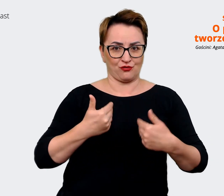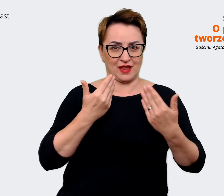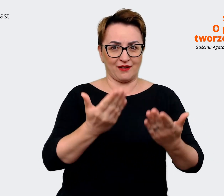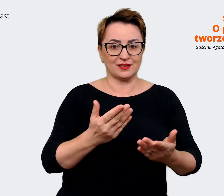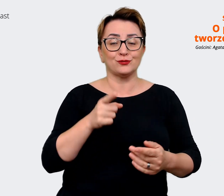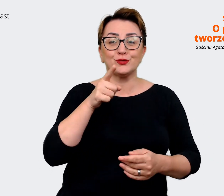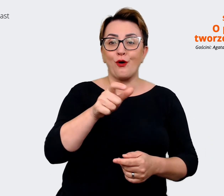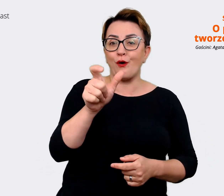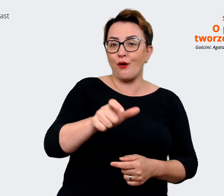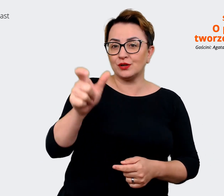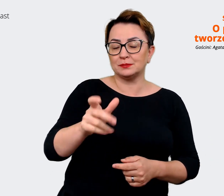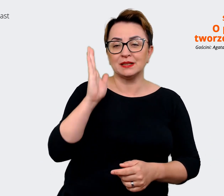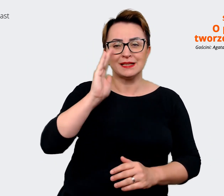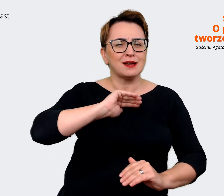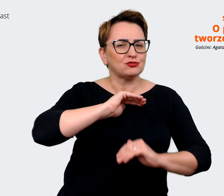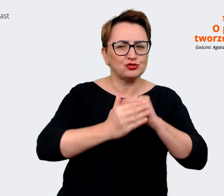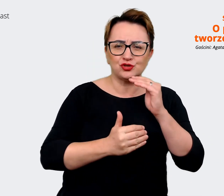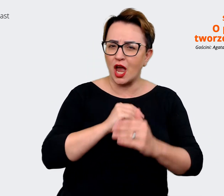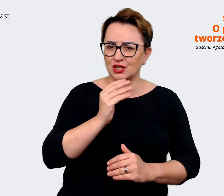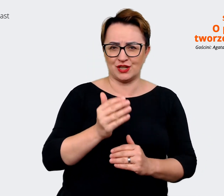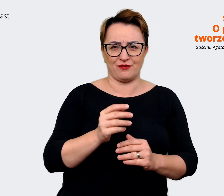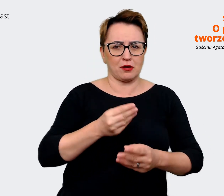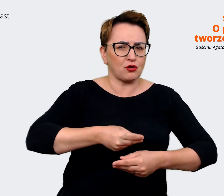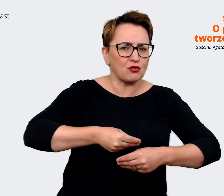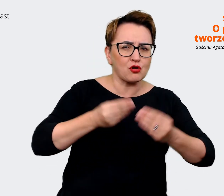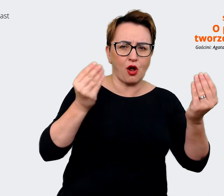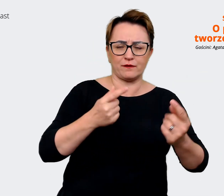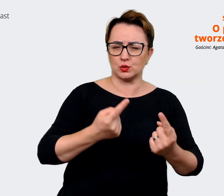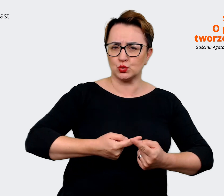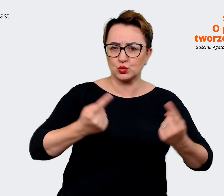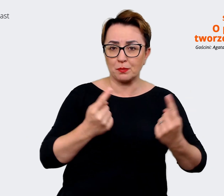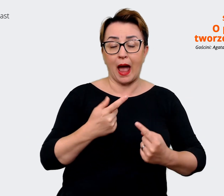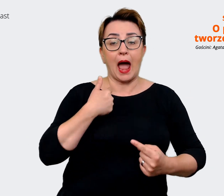najszczęśliwsi i będą najlepiej rozwijać, a my jednocześnie będziemy mogli korzystać z ich